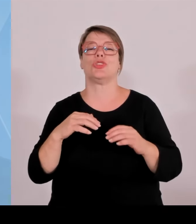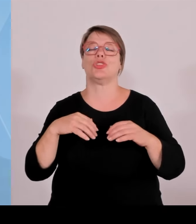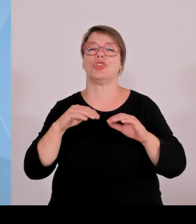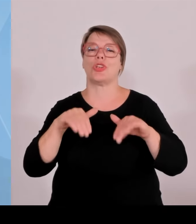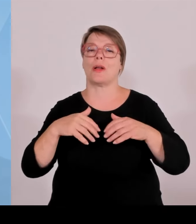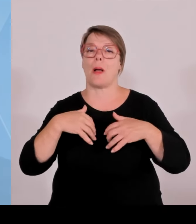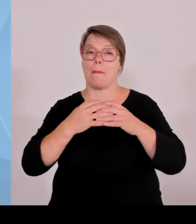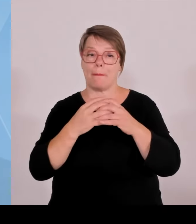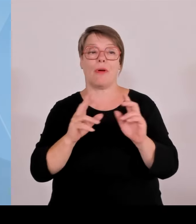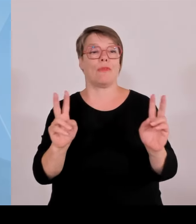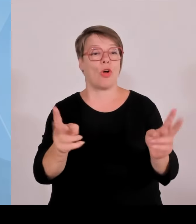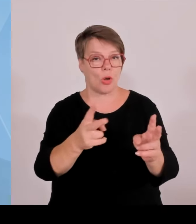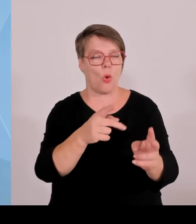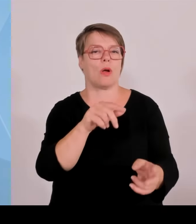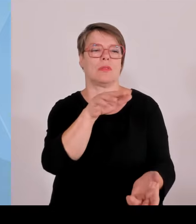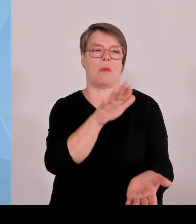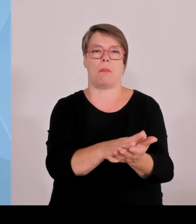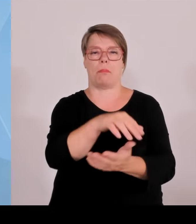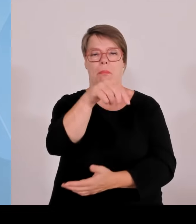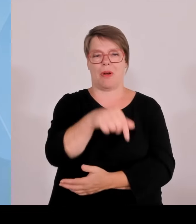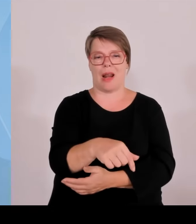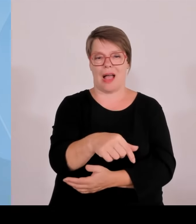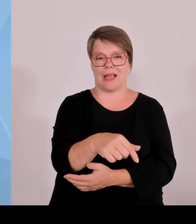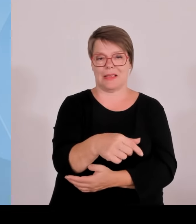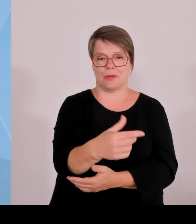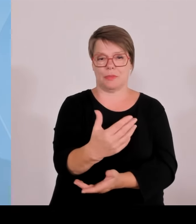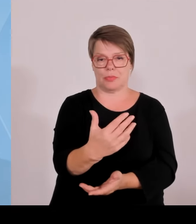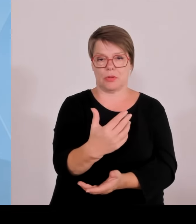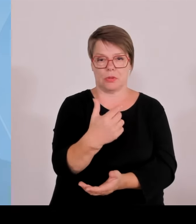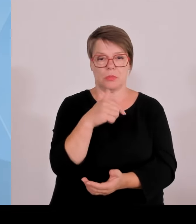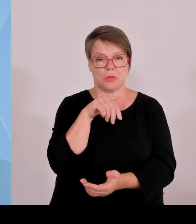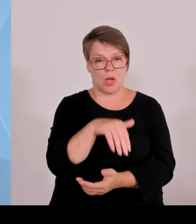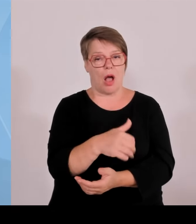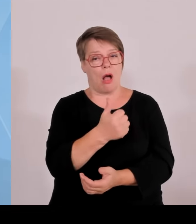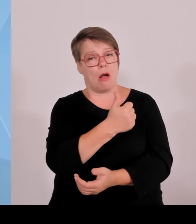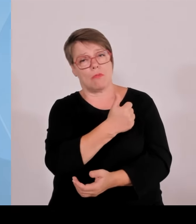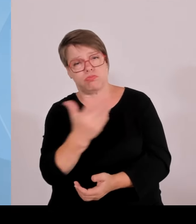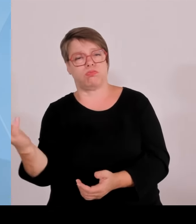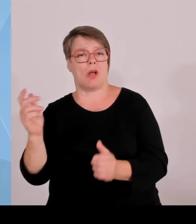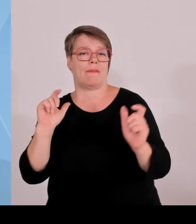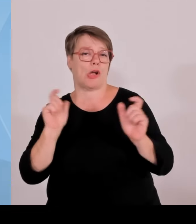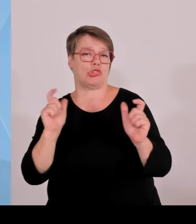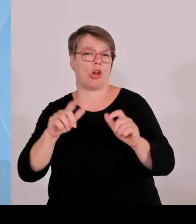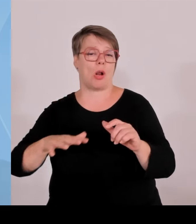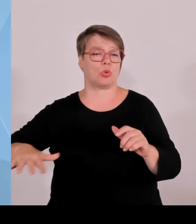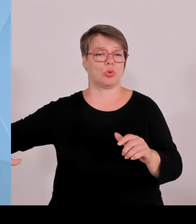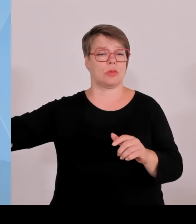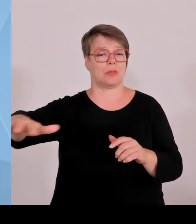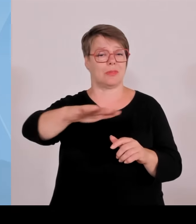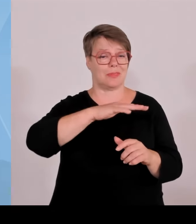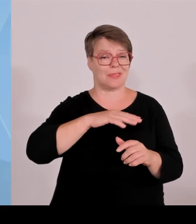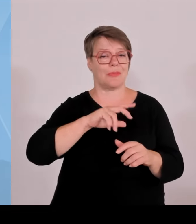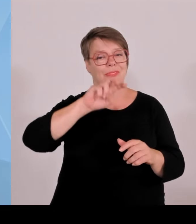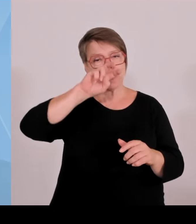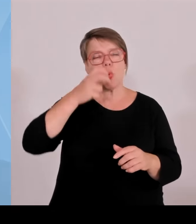Viele traditionsreiche, erfolgreiche Mittelständler als Beispiel ja, kriegen dann eben neue Ideen über ein